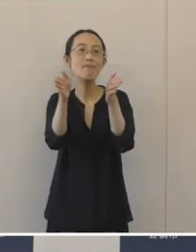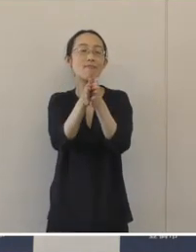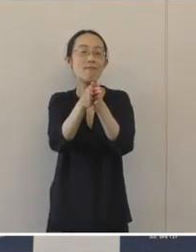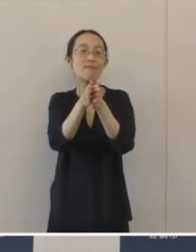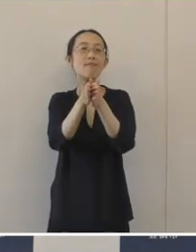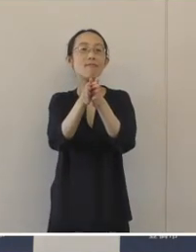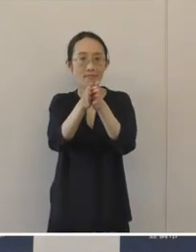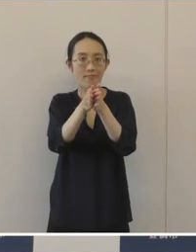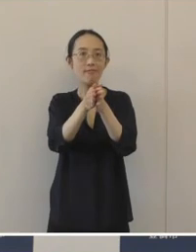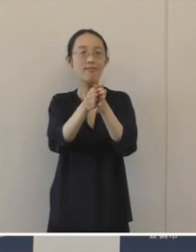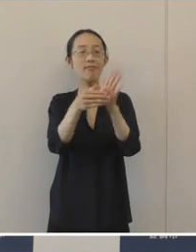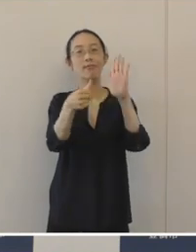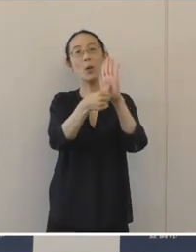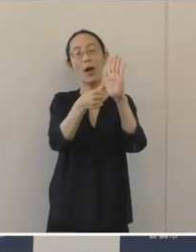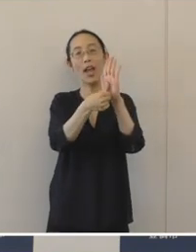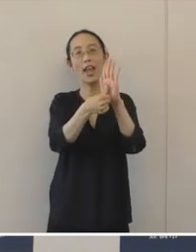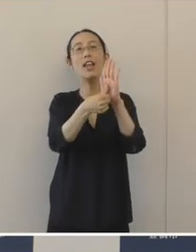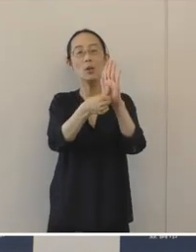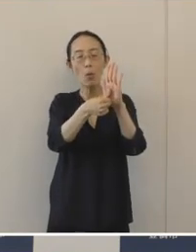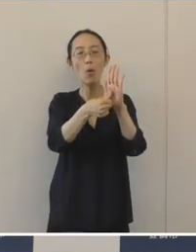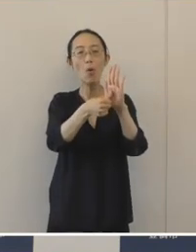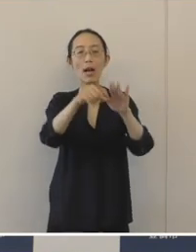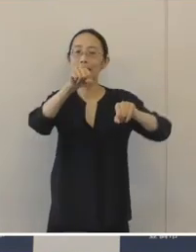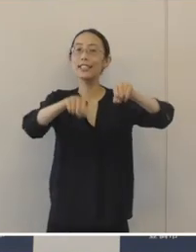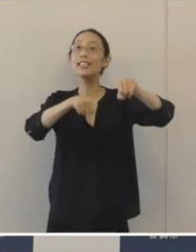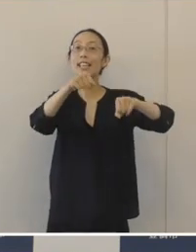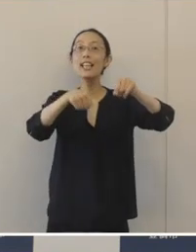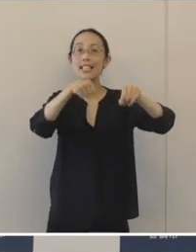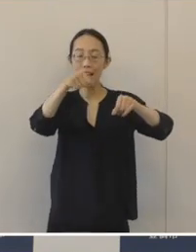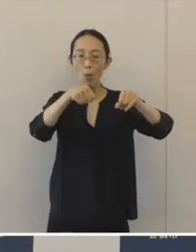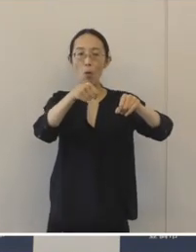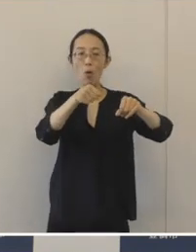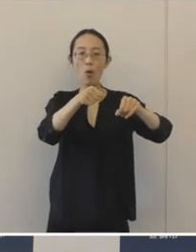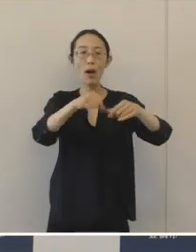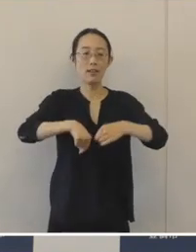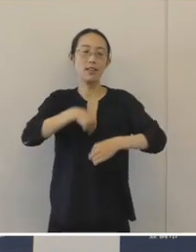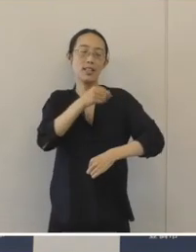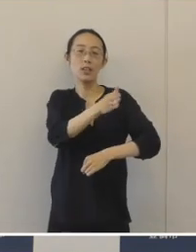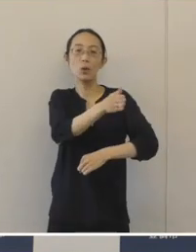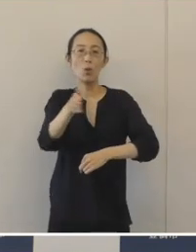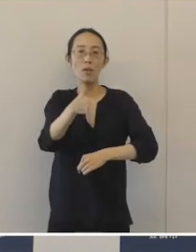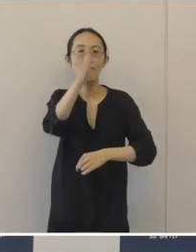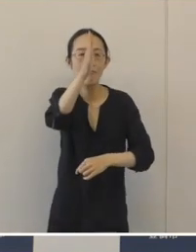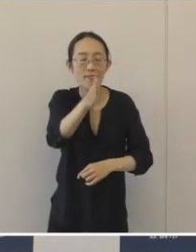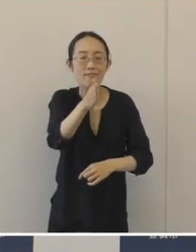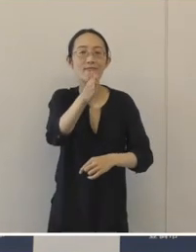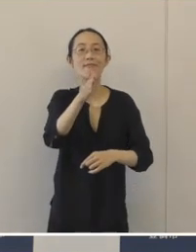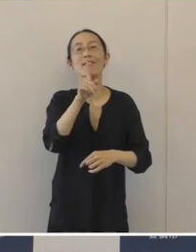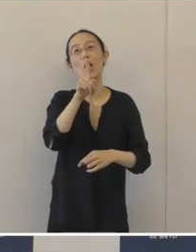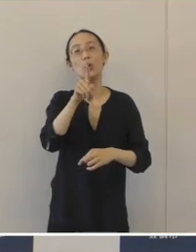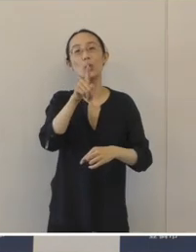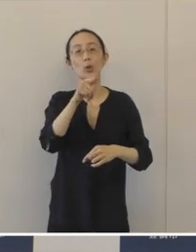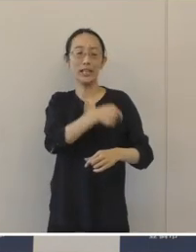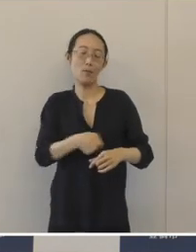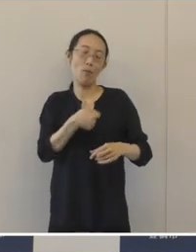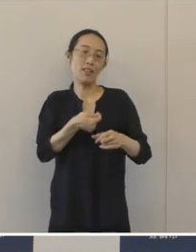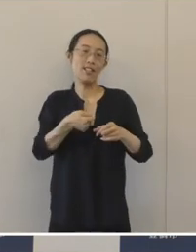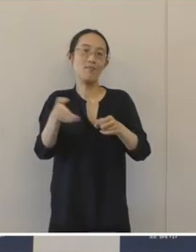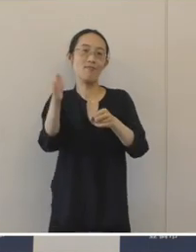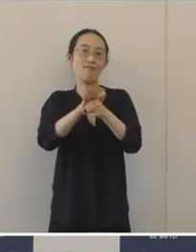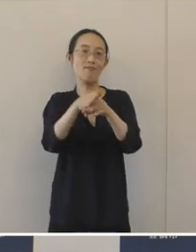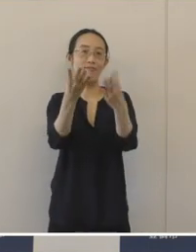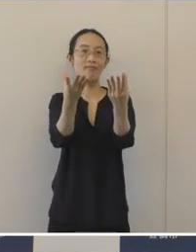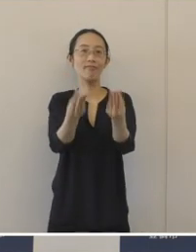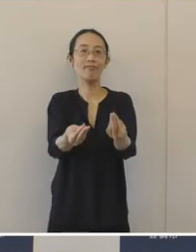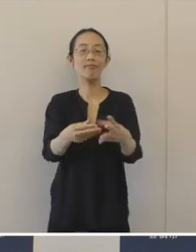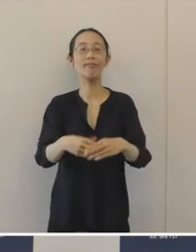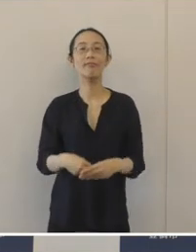これを組み合わせて「チャリンコを駐輪場へとめりん」という思いがこめられています。